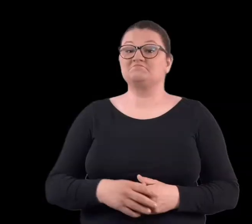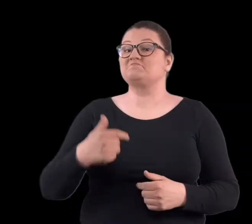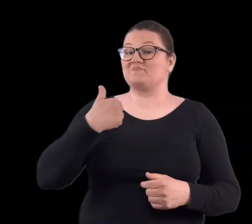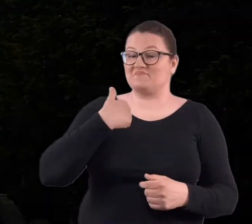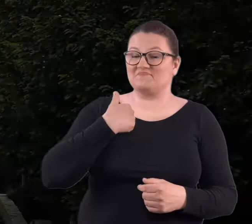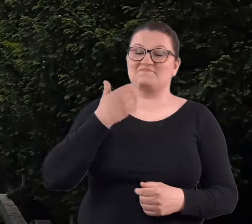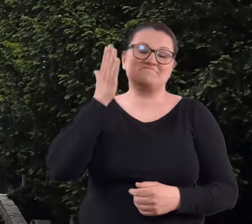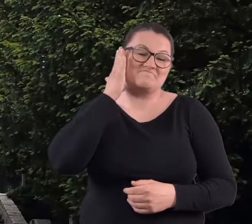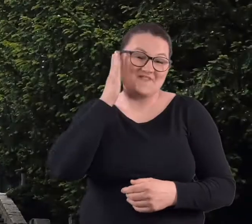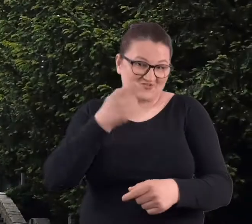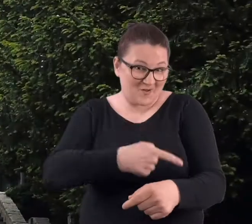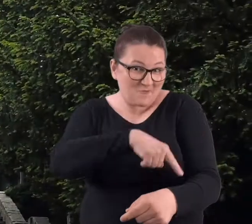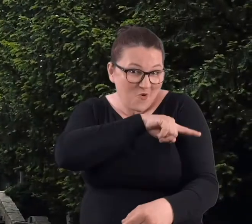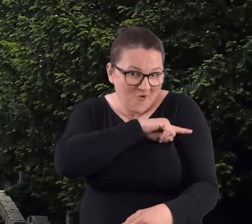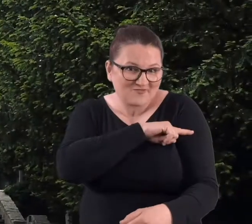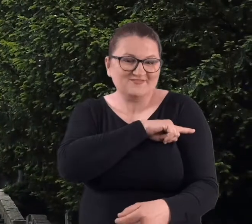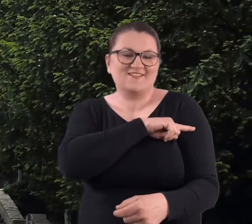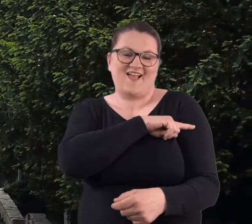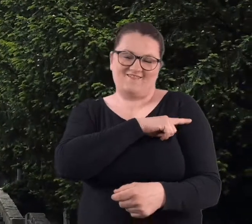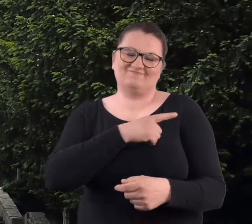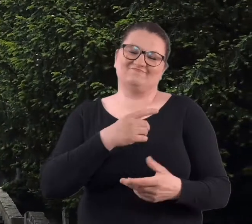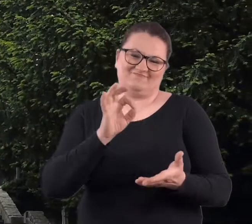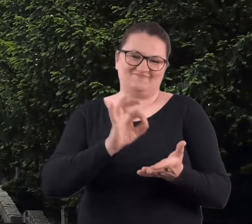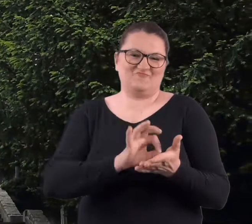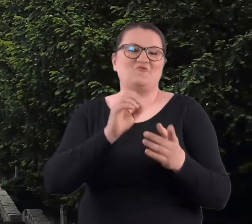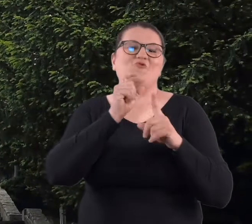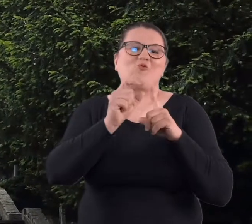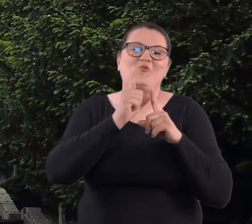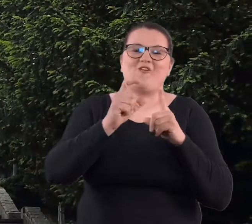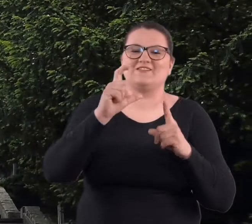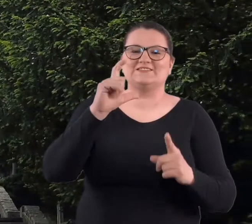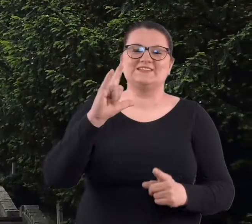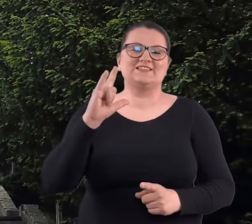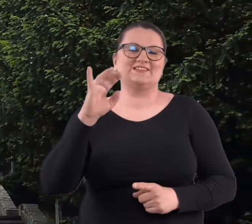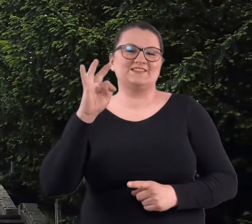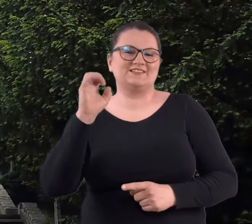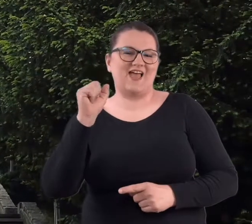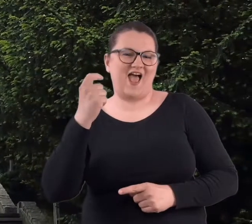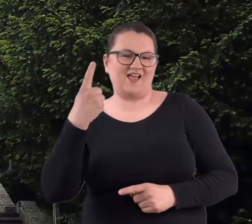Będąc mieszkanką Poznania, na pewno Cytadela, no dla mnie,